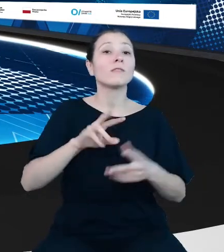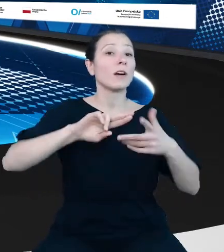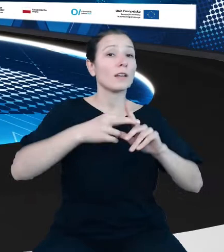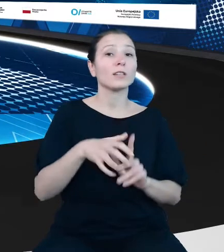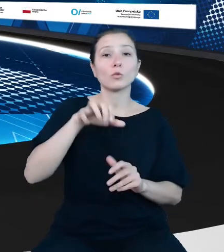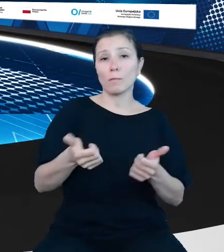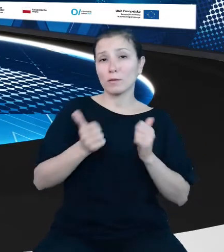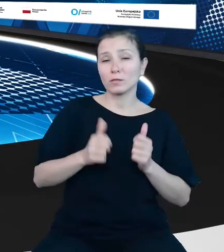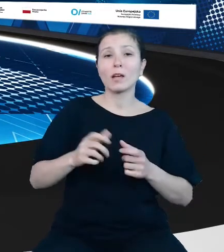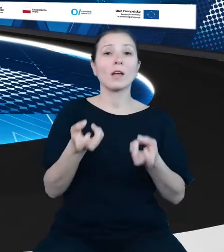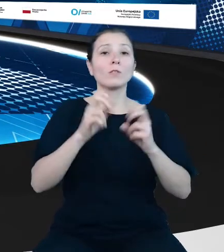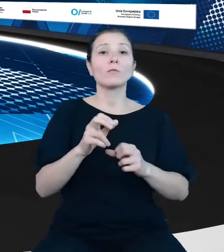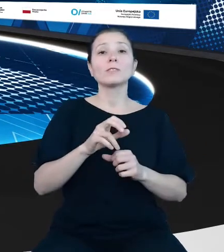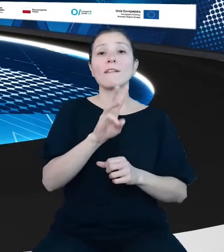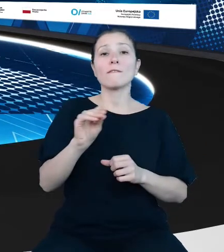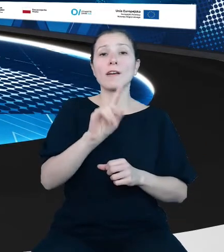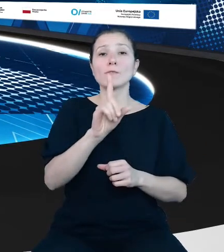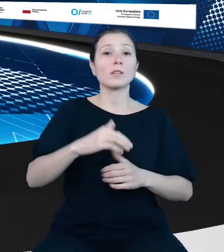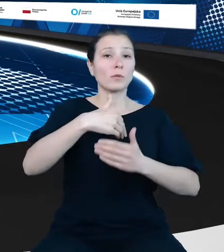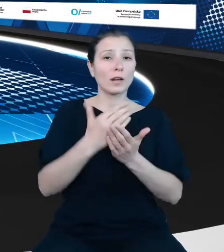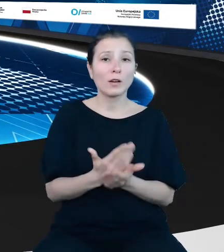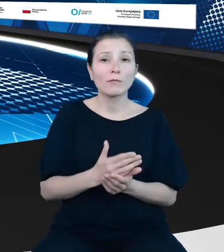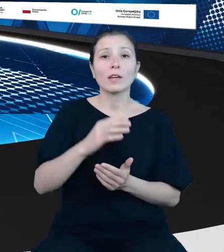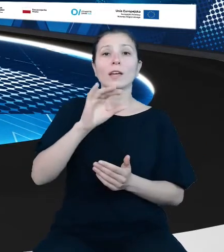infrastruktury Inspire GEO Service. Zapraszamy.